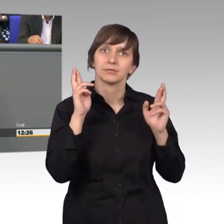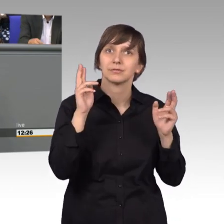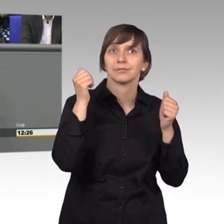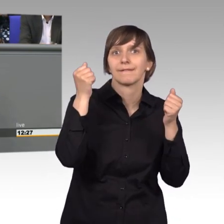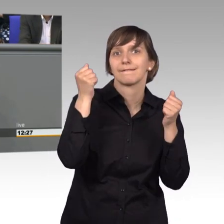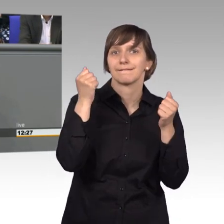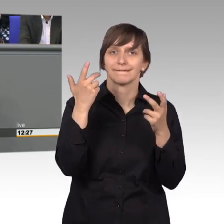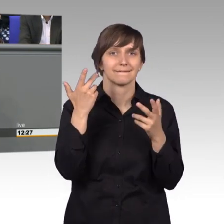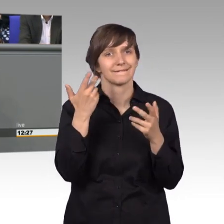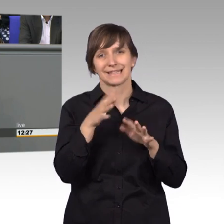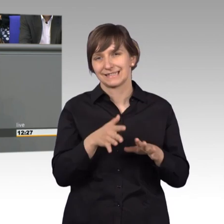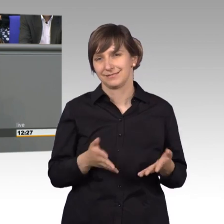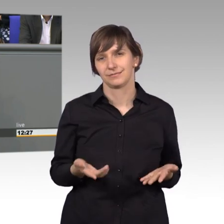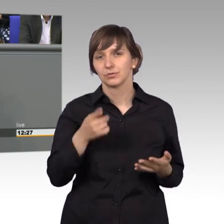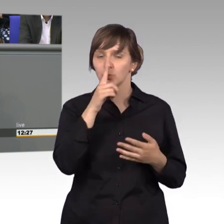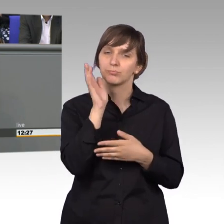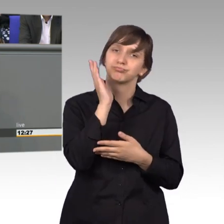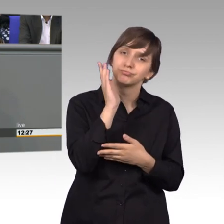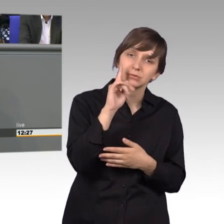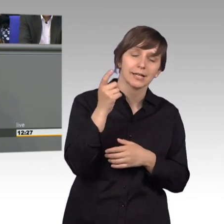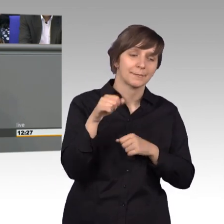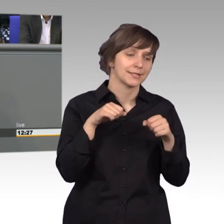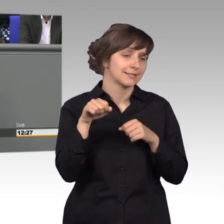nachdem sie vorgetragen hat, da das Ministerium eher abblockte und sagte,